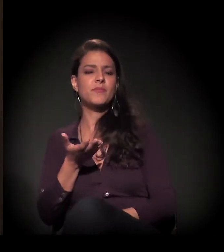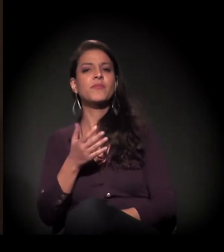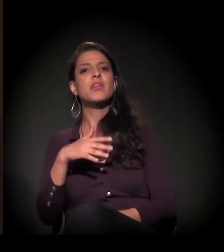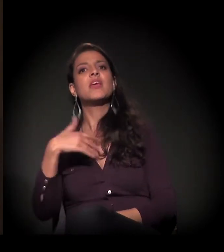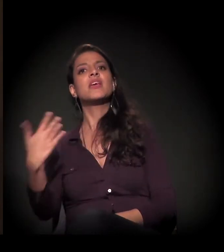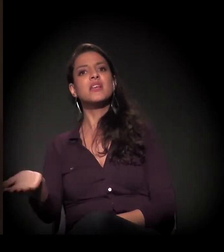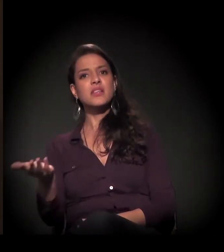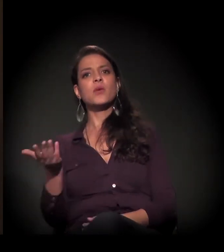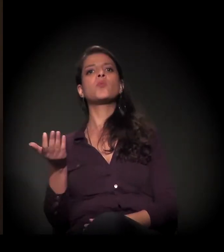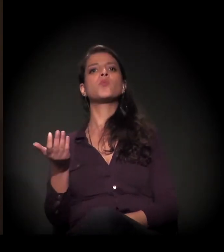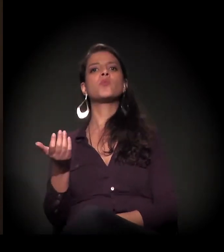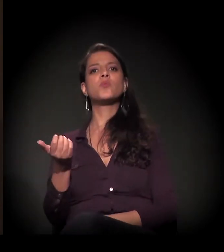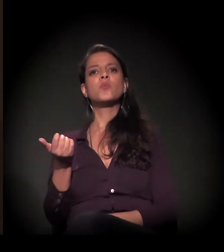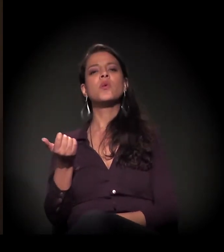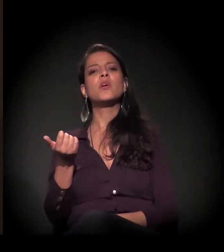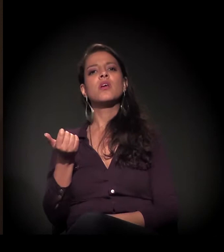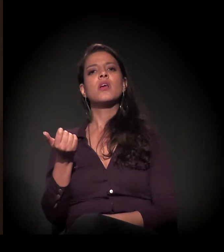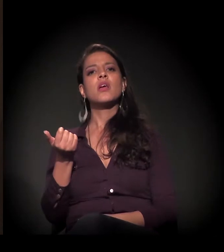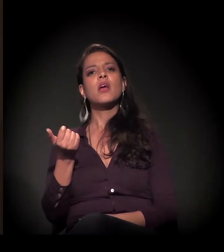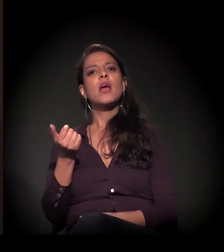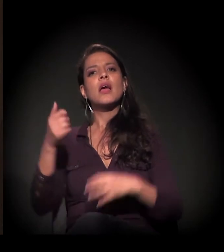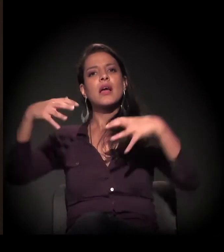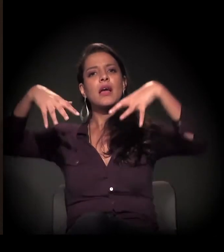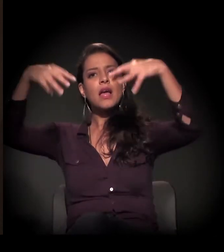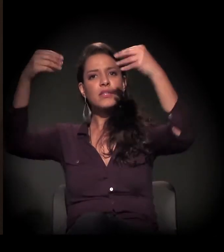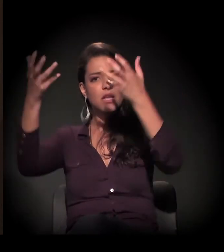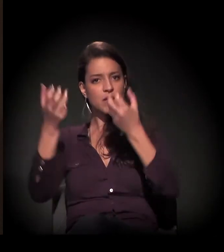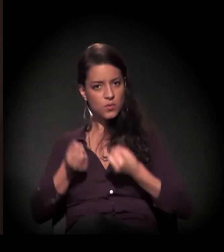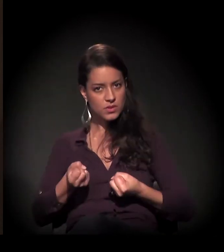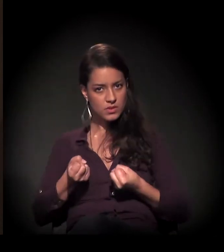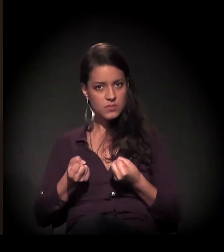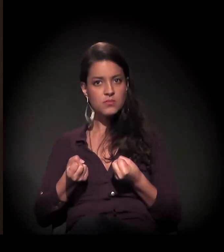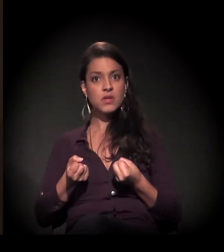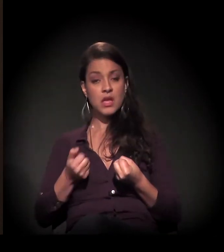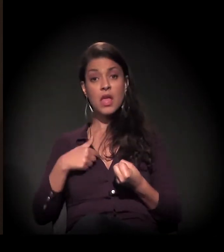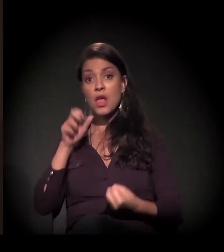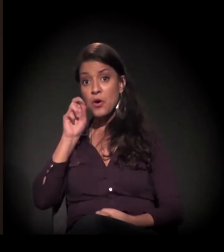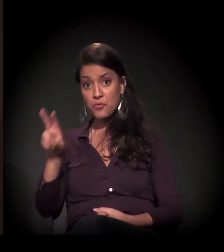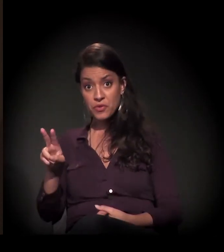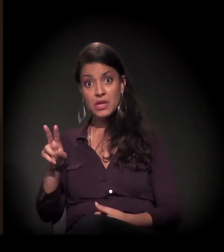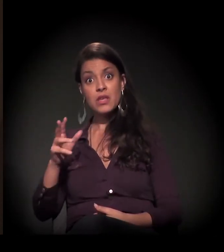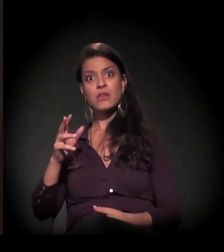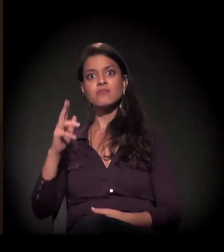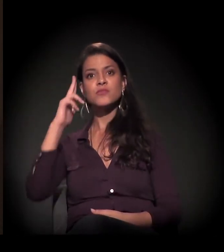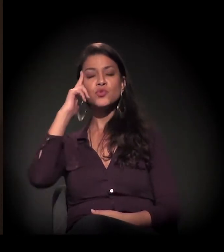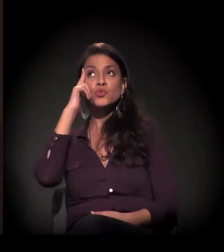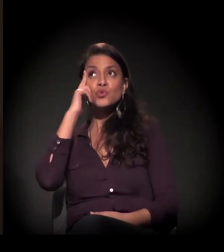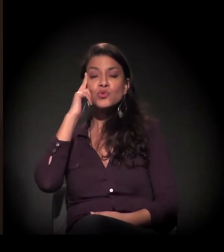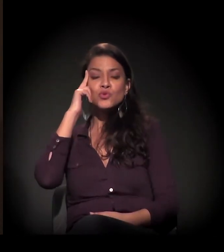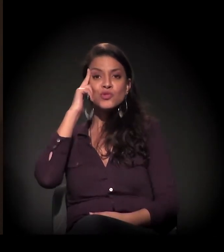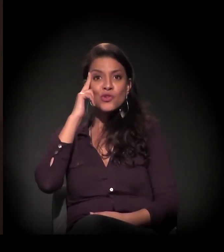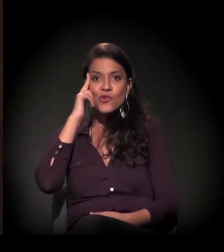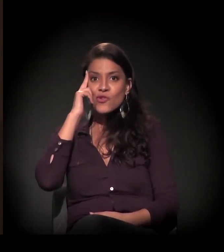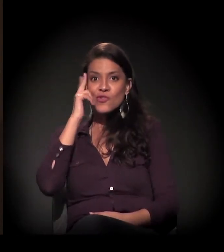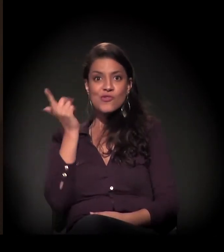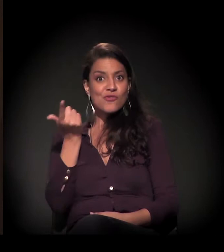E, quando nós recebemos o castelinho, aí eu vi que o meu sonho tinha sido alcançado.